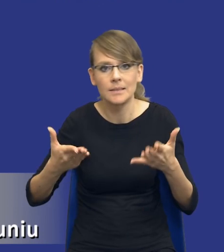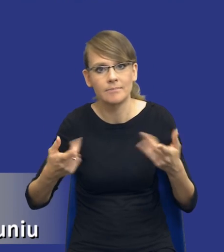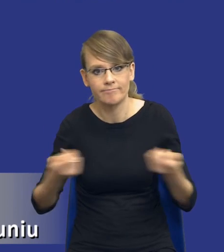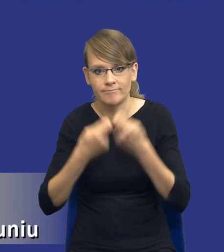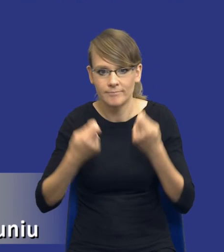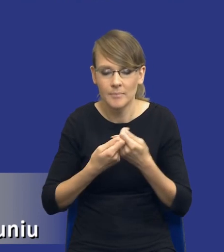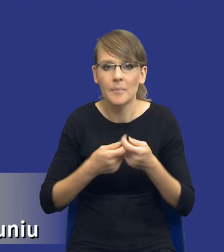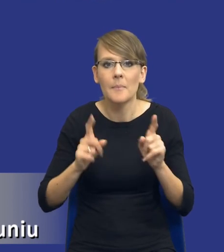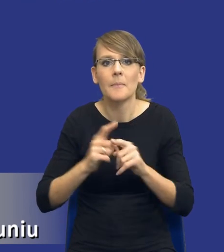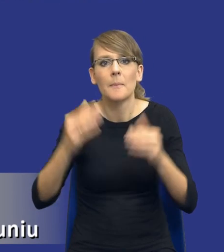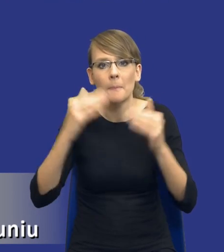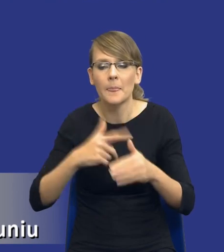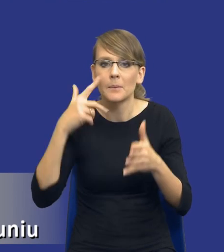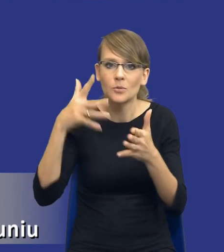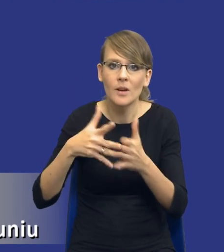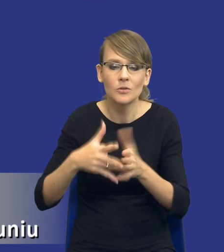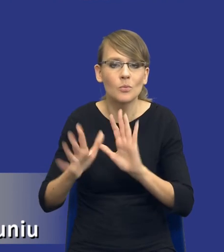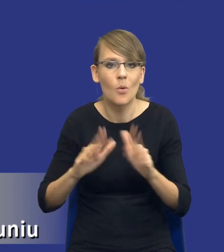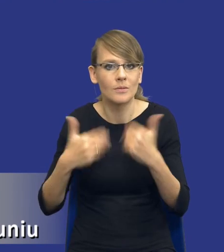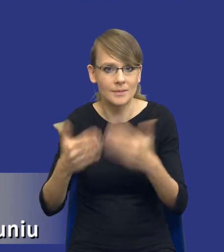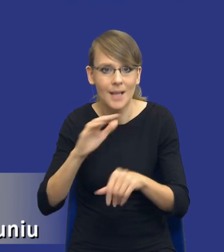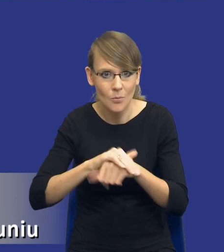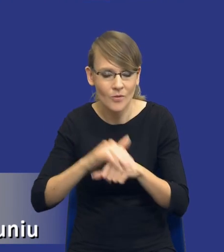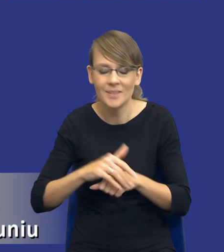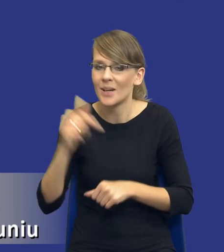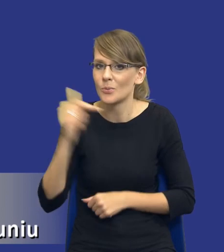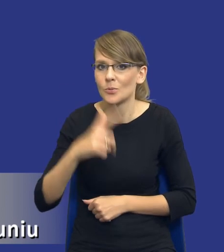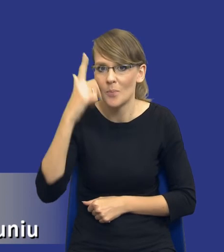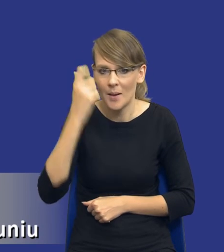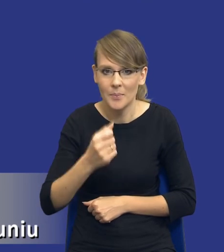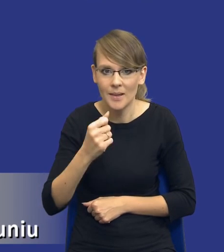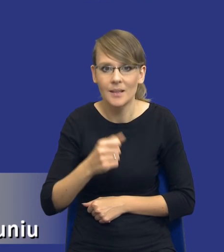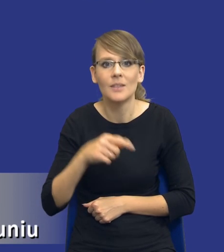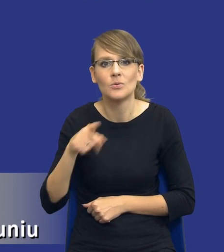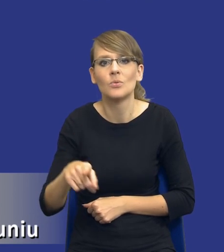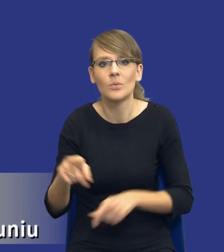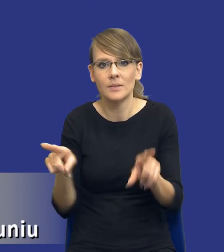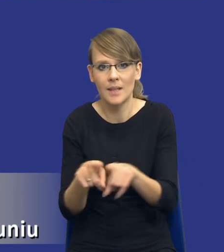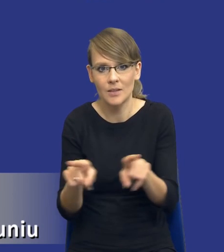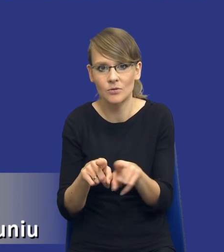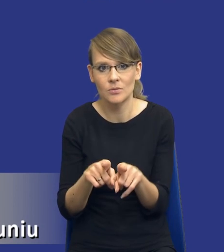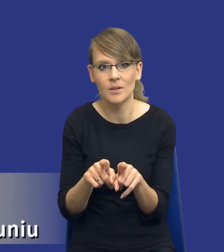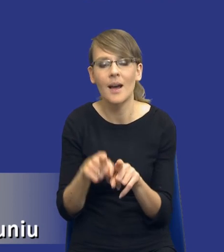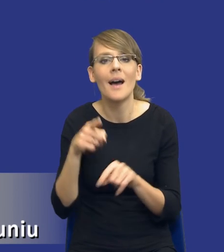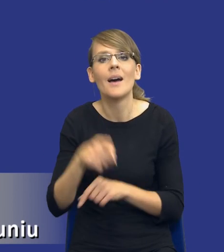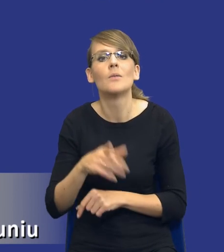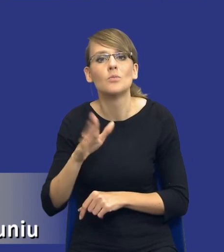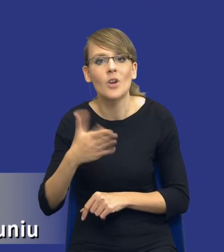trybu udzielania zamówień i znowu, drodzy Państwo, musimy pamiętać, że tryb, też przedmiot zamówienia też determinuje